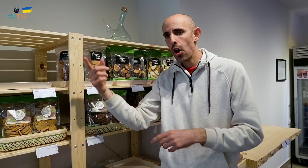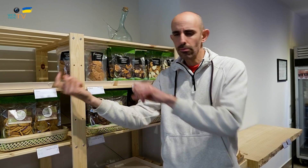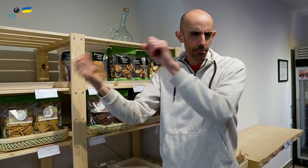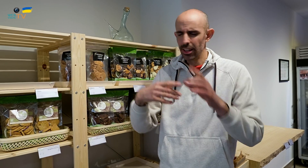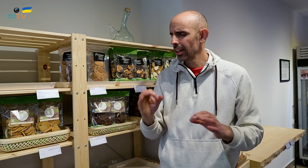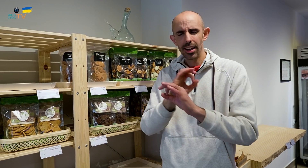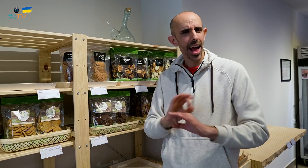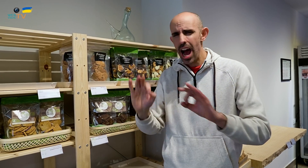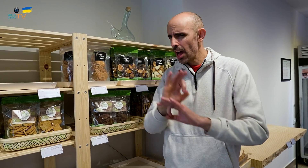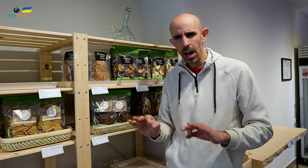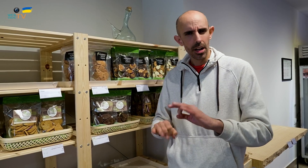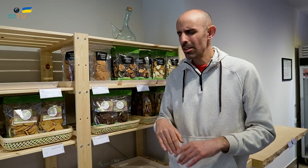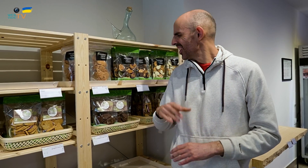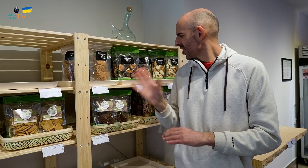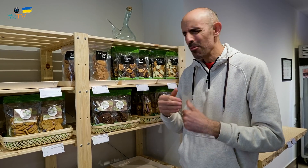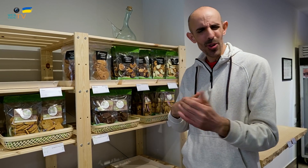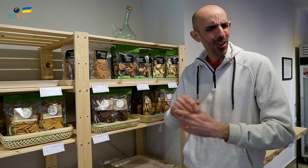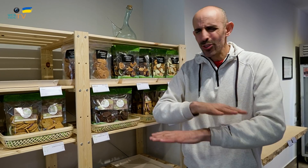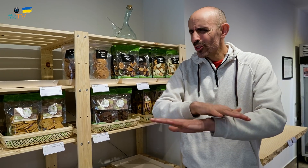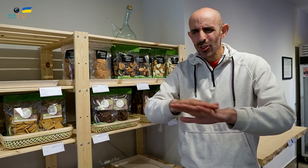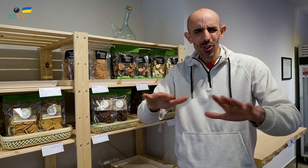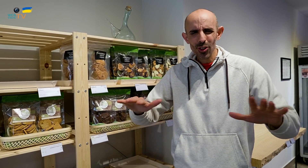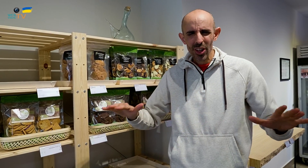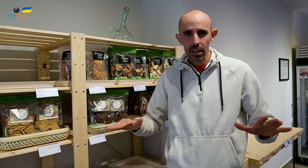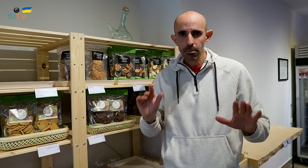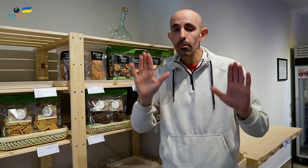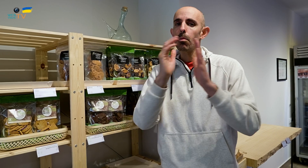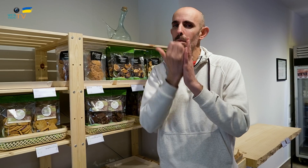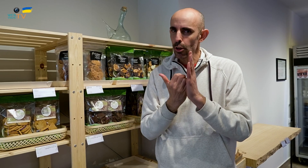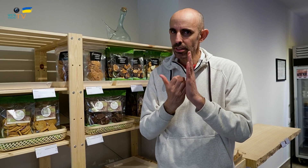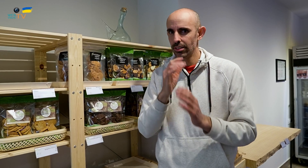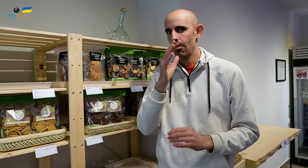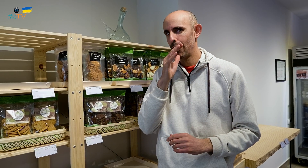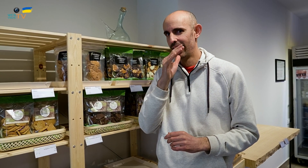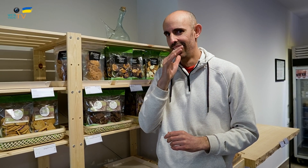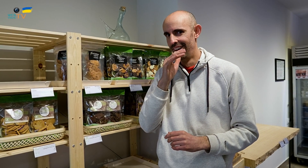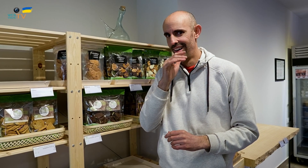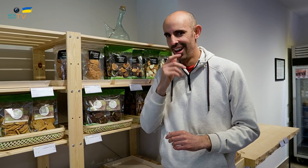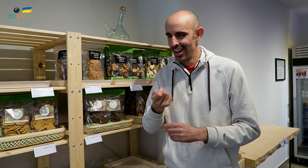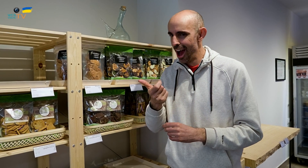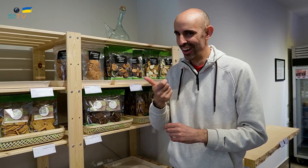No traemos nada de fuera. Todo lo elaboramos nosotros a excepción del agua y del cava.